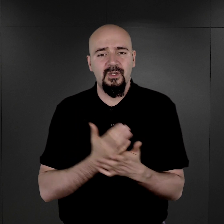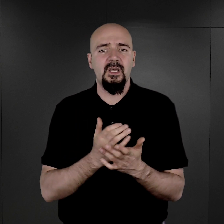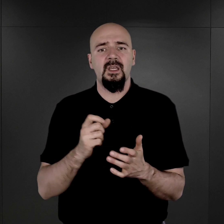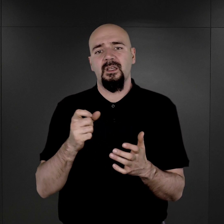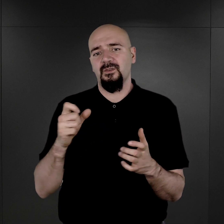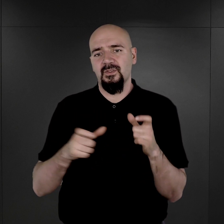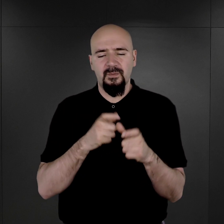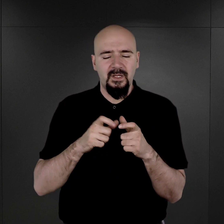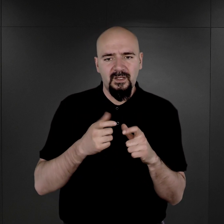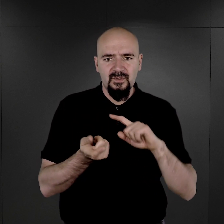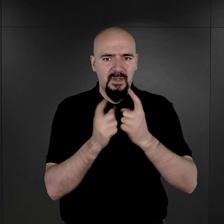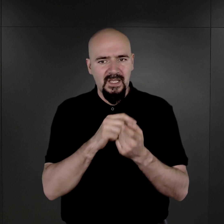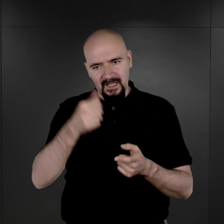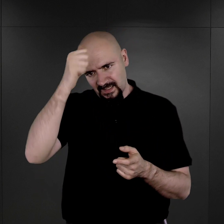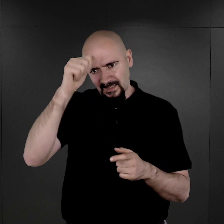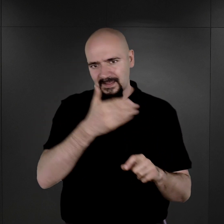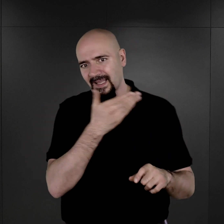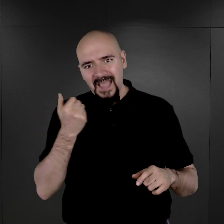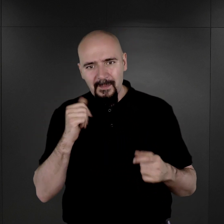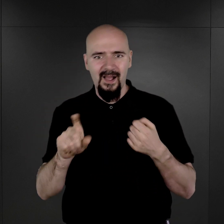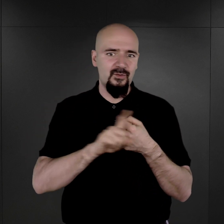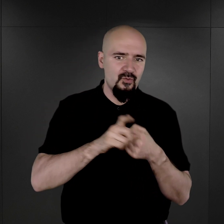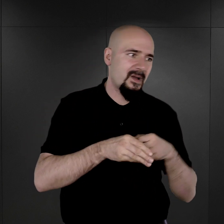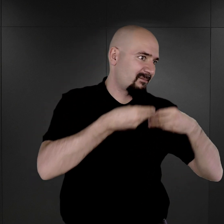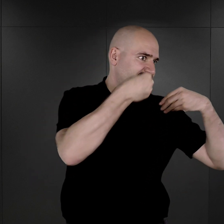Zamiast nazwiska i imienia mieli numer.